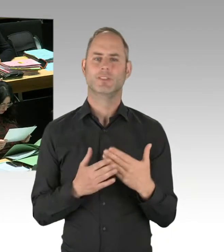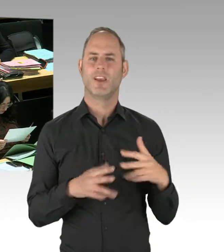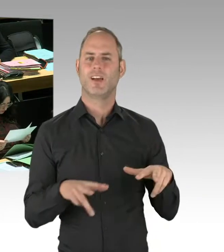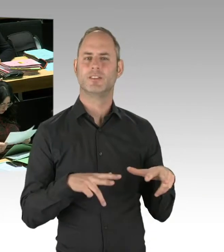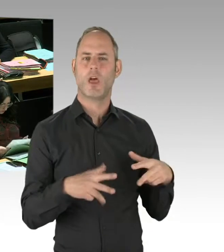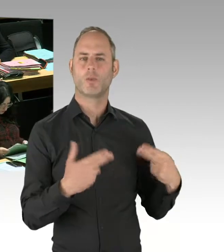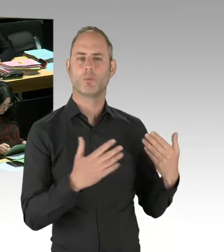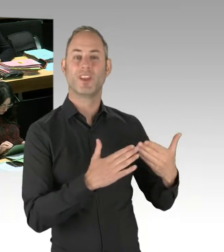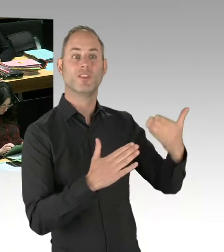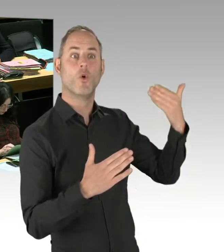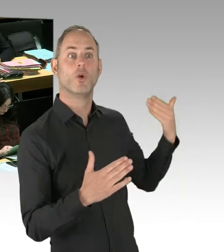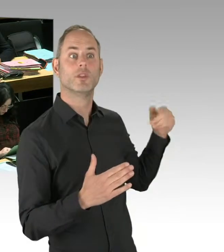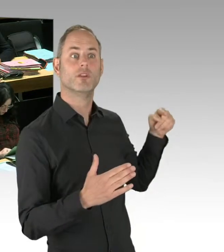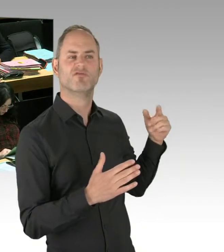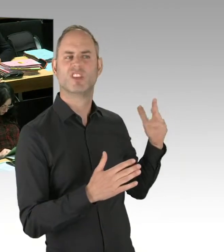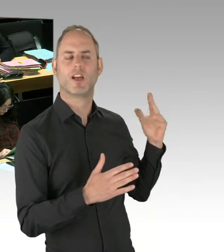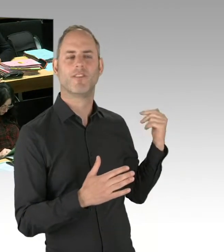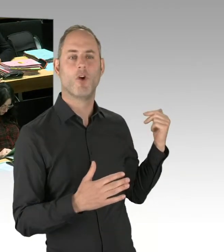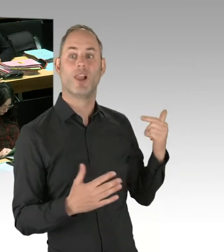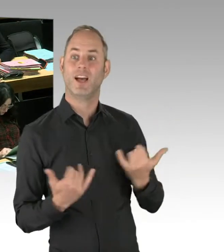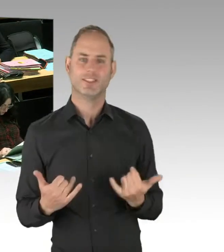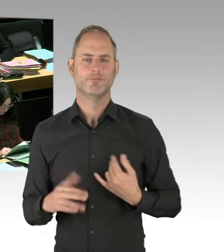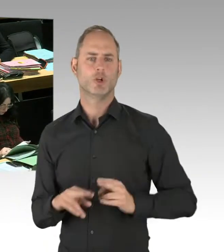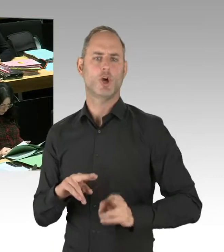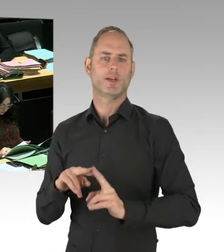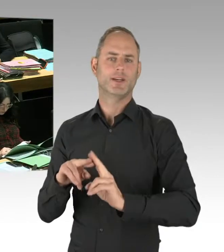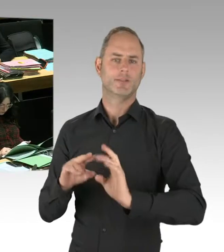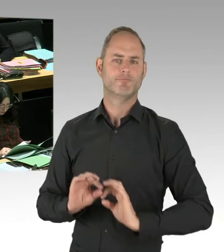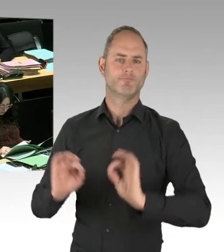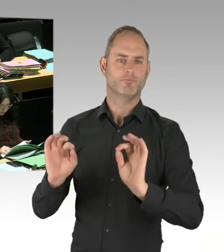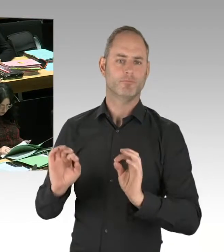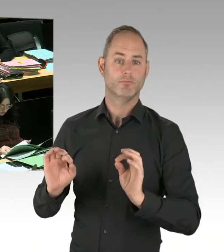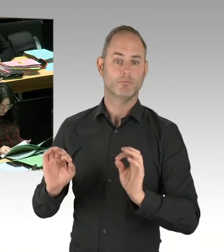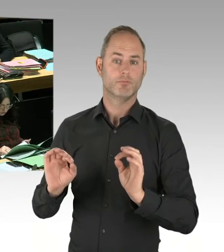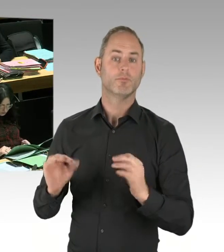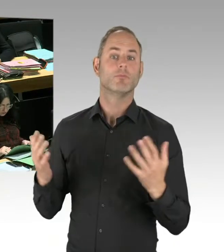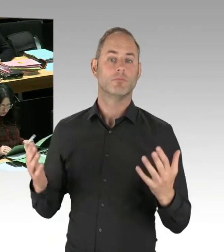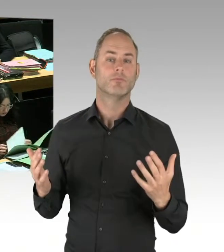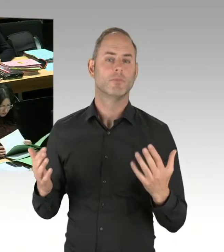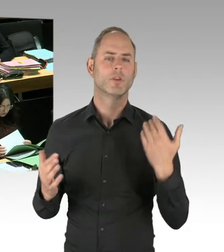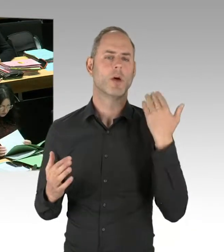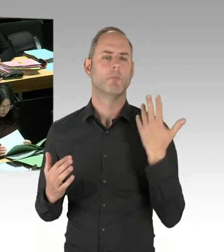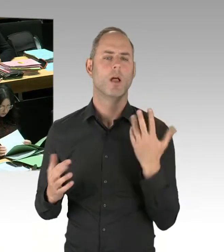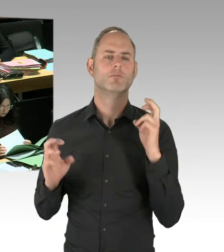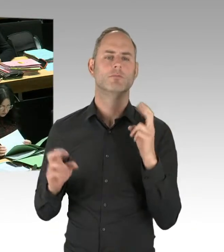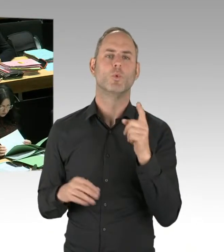Und nachdem die Einsatzhundertschaft wieder weg war, kamen sie zurück. Gerade deshalb haben wir eine dauerhafte Polizeipräsenz